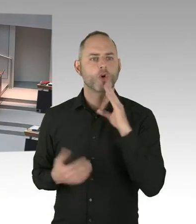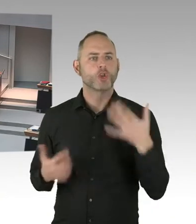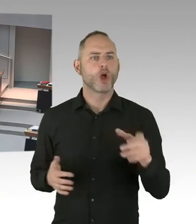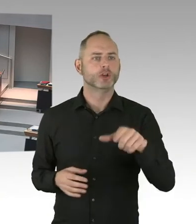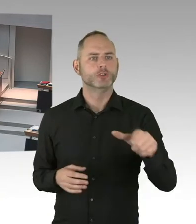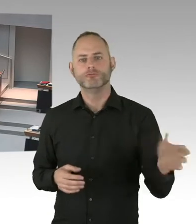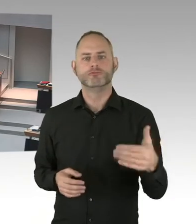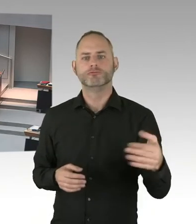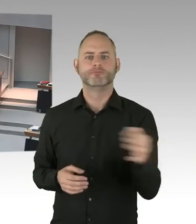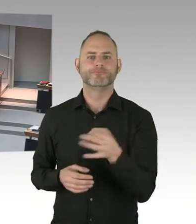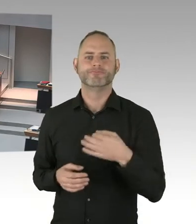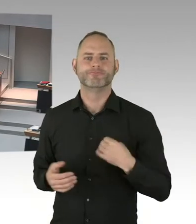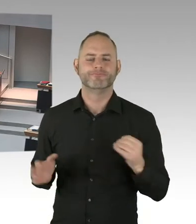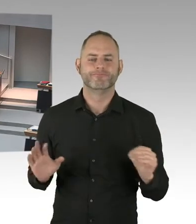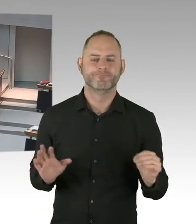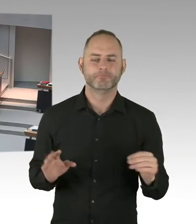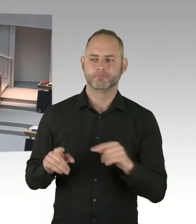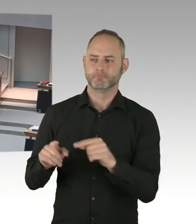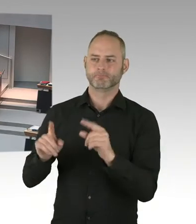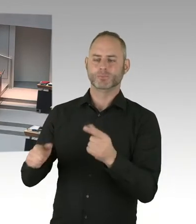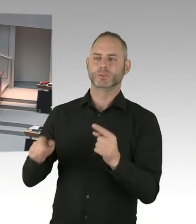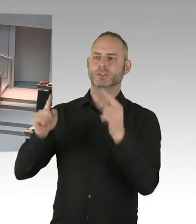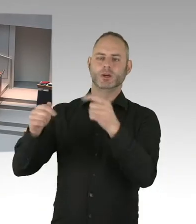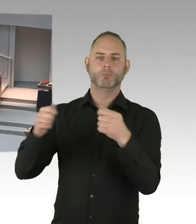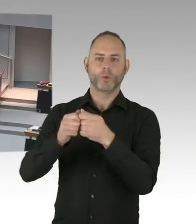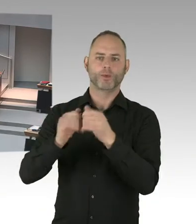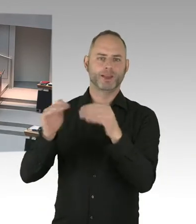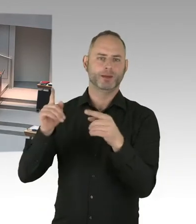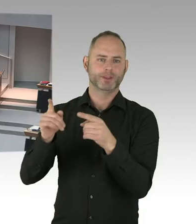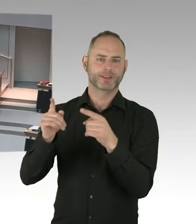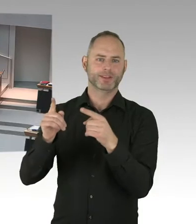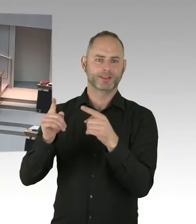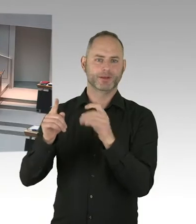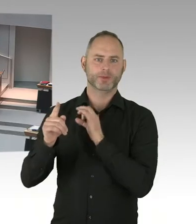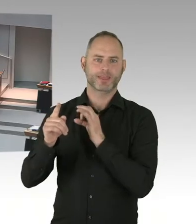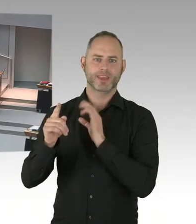fände ich das jetzt ausgesprochen schwierig zu sagen, wir schließen jetzt einfach mal die Türen auf und dann sollen die Leute da rein kommen.